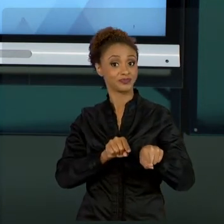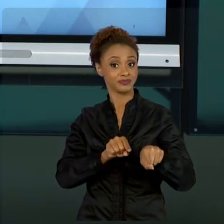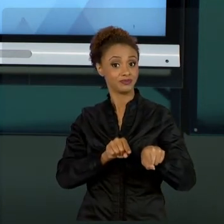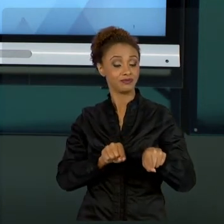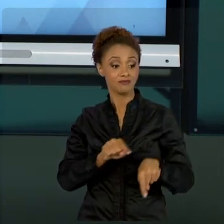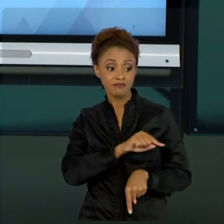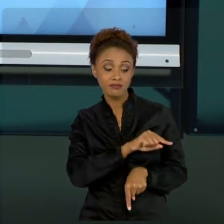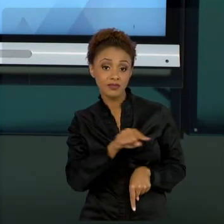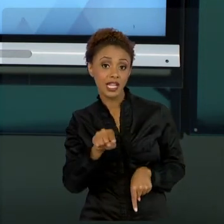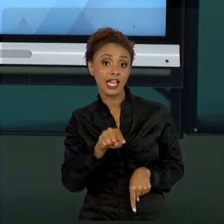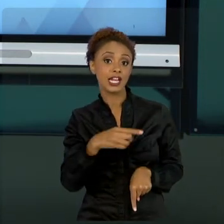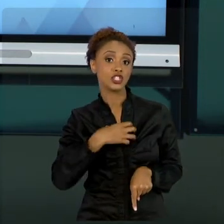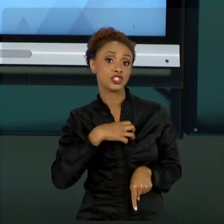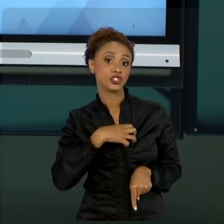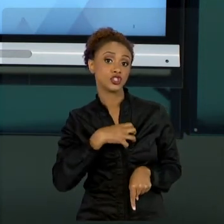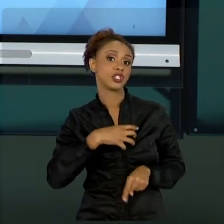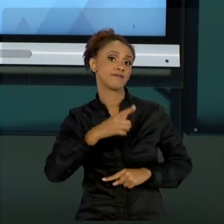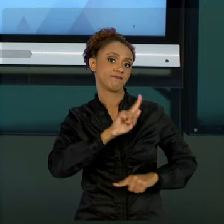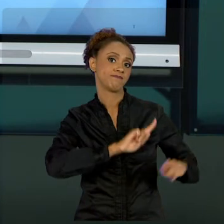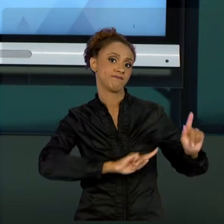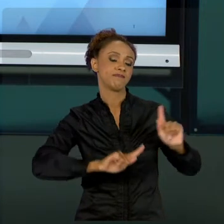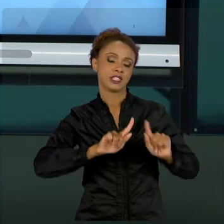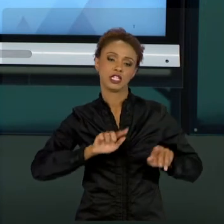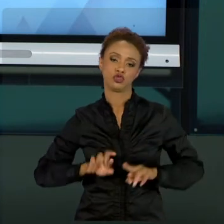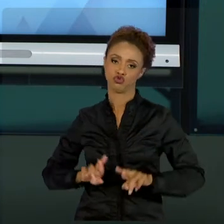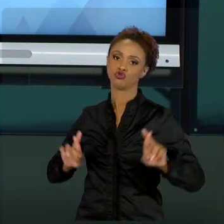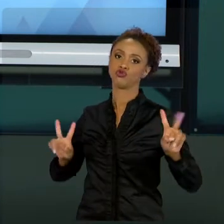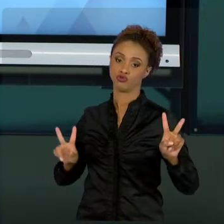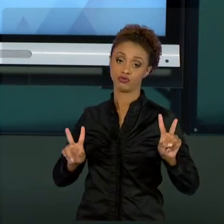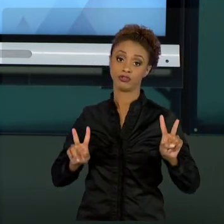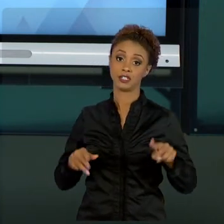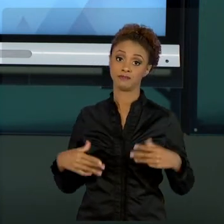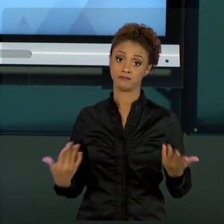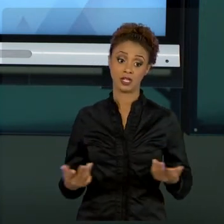PÚBLICO. ENTÃO, A GESTÃO PRIVADA É TÃO DINÂMICA,